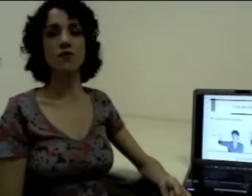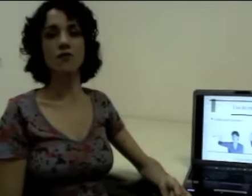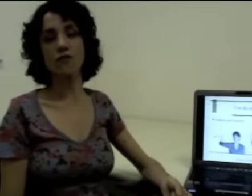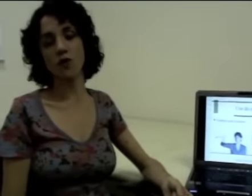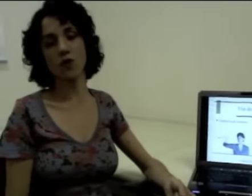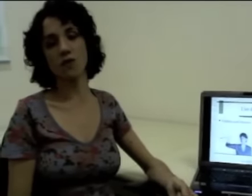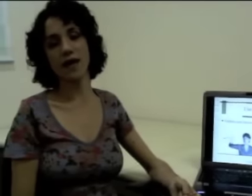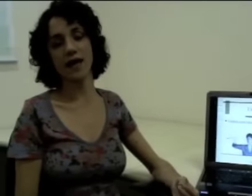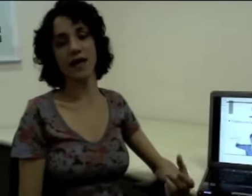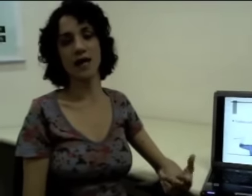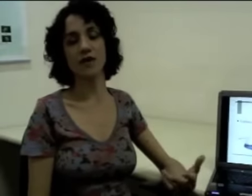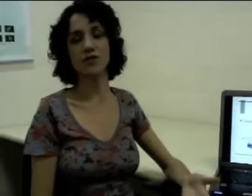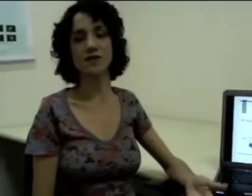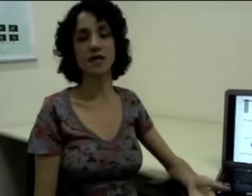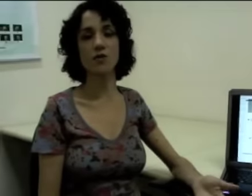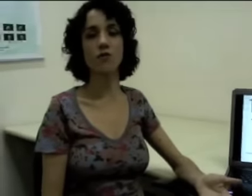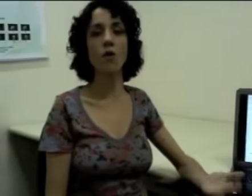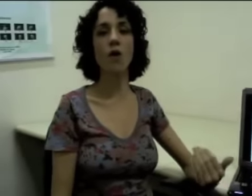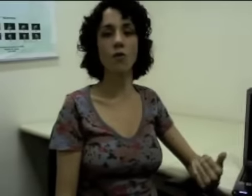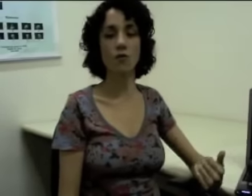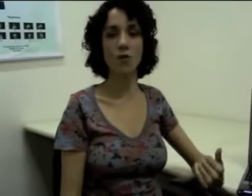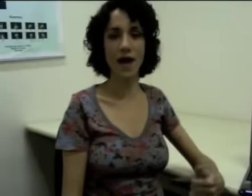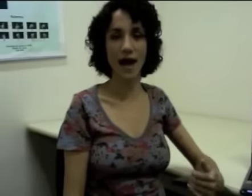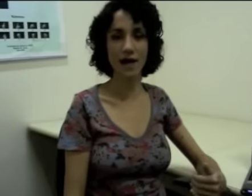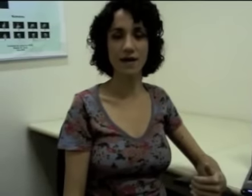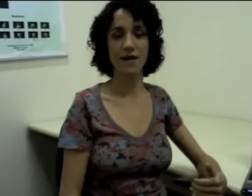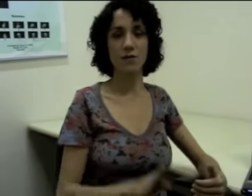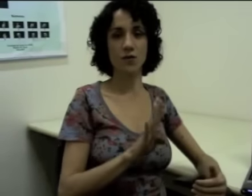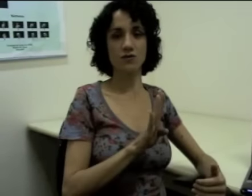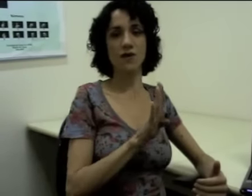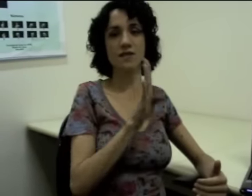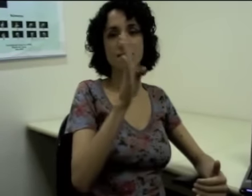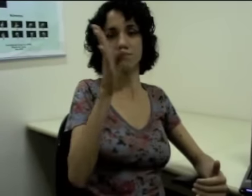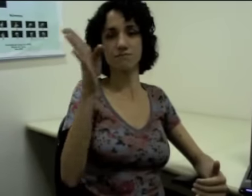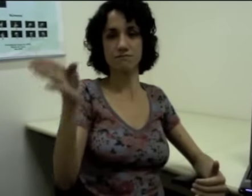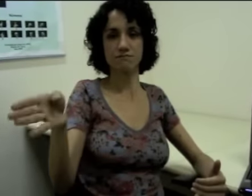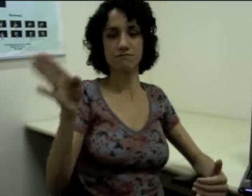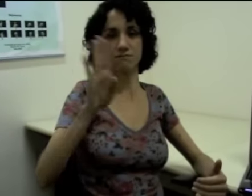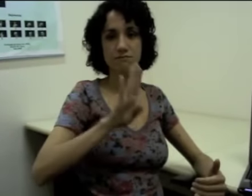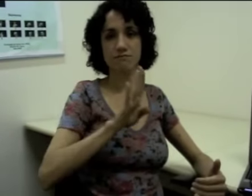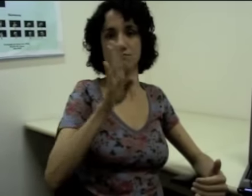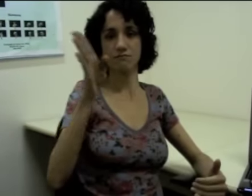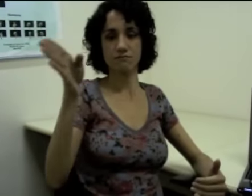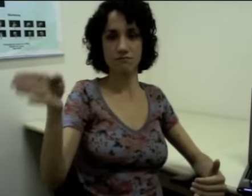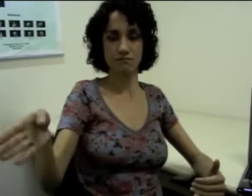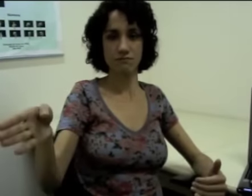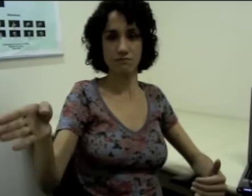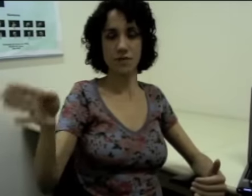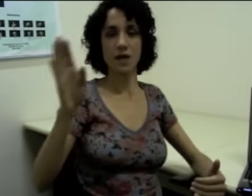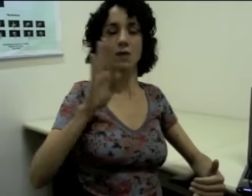Se eu for dizer que “eu vou a algum lugar”, eu posso fazer: (sinalização)